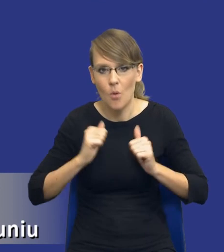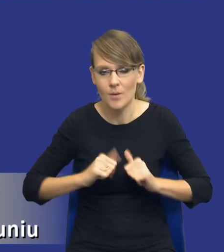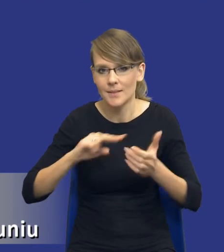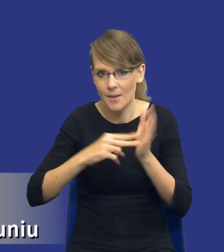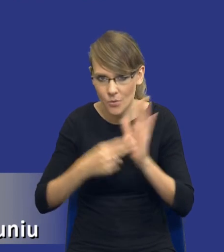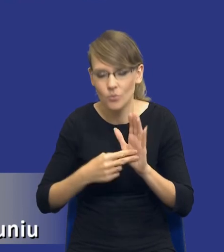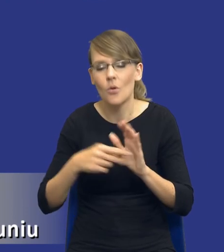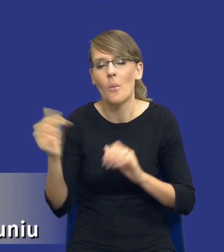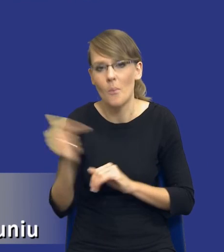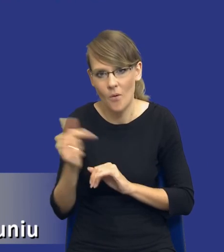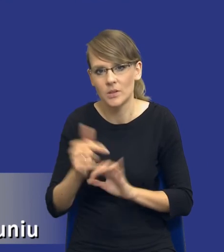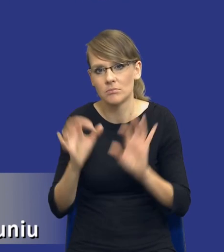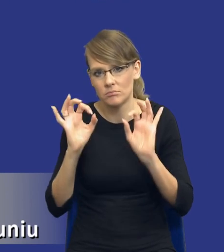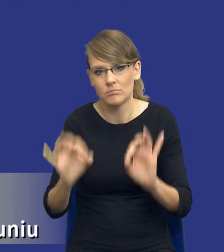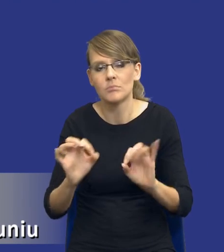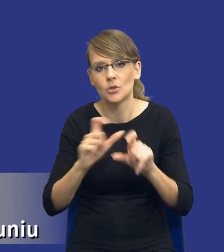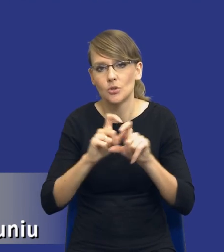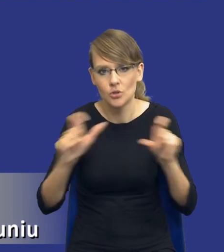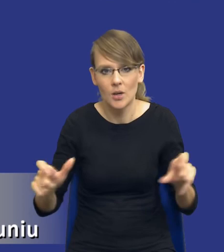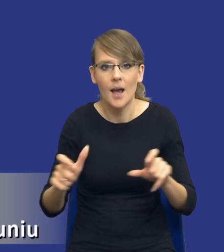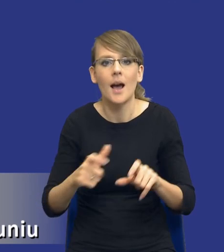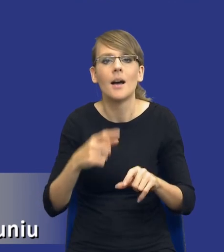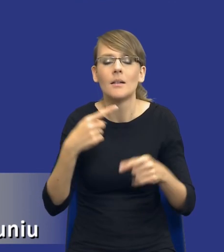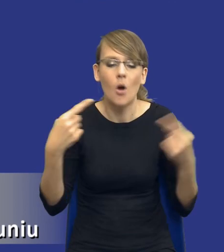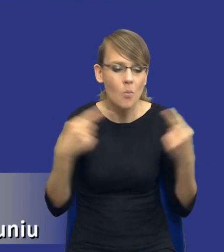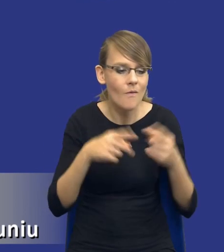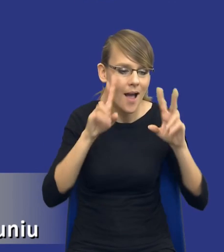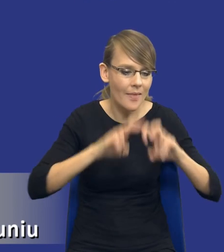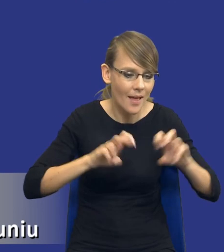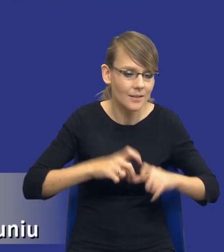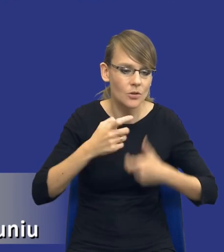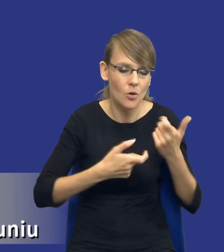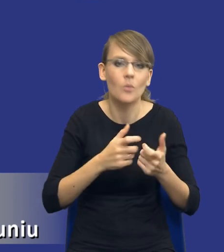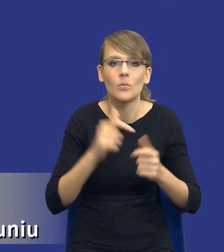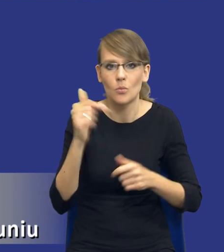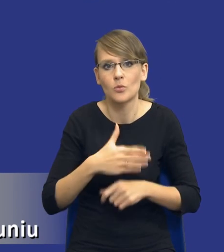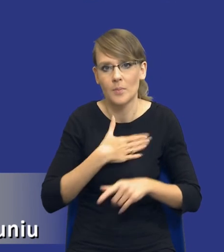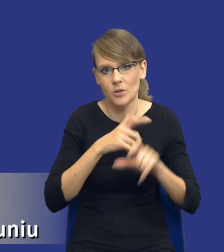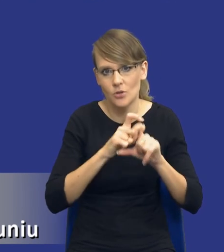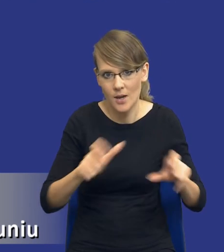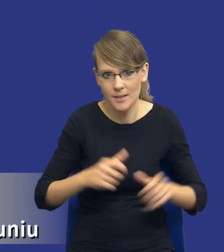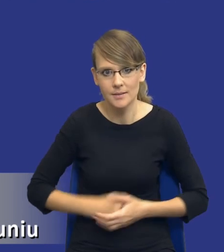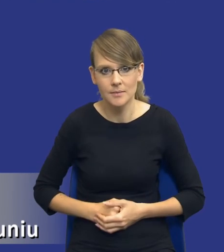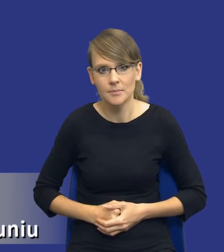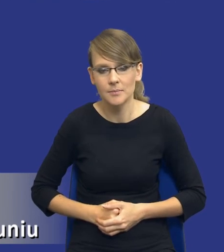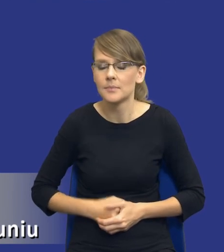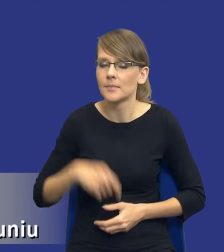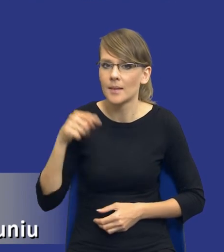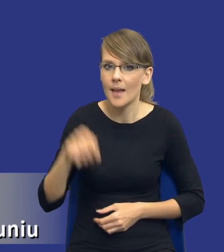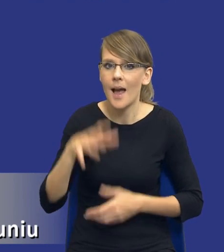ten czas na wykonanie odpowiednich analiz po prostu mieć. I tak jak Państwo powiedziałem, tak ten artykuł 17,